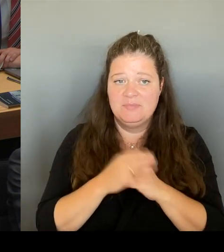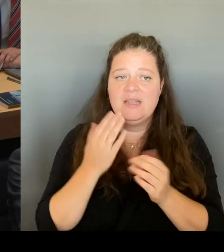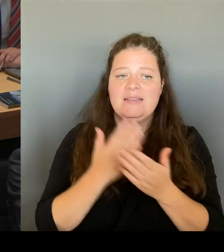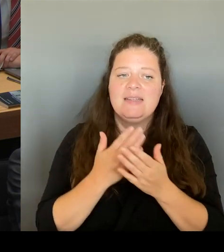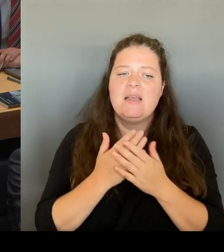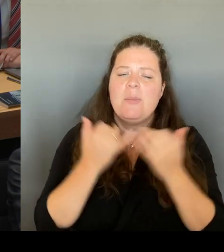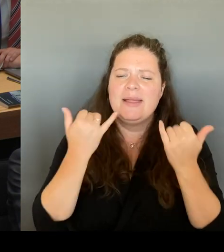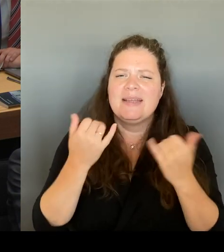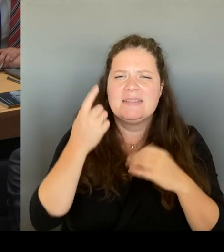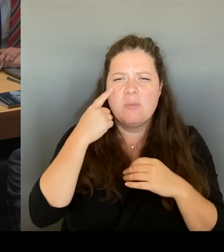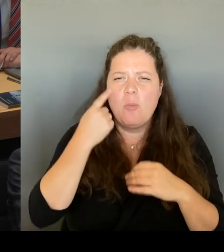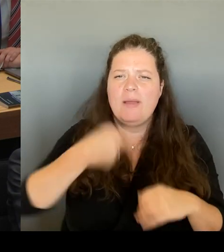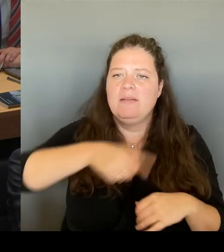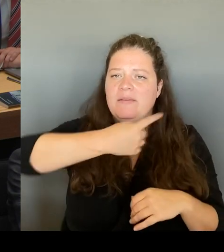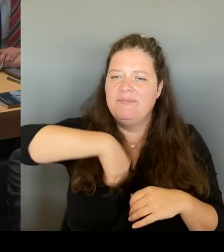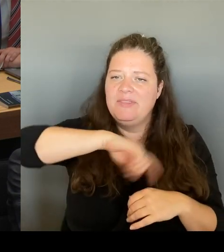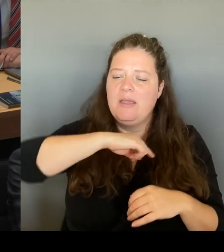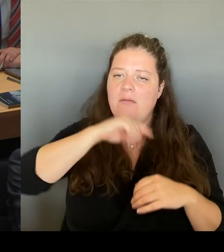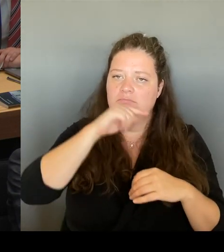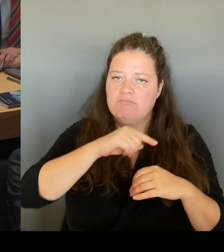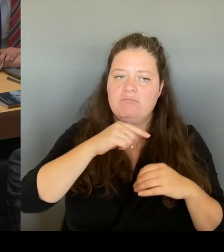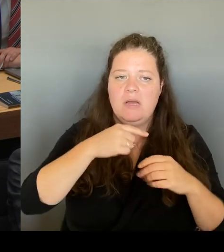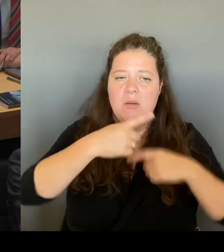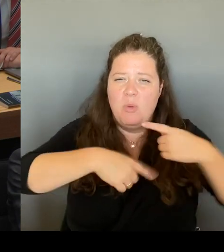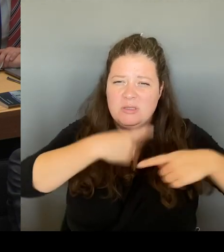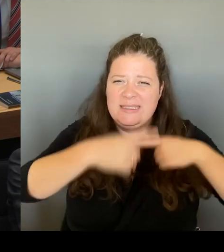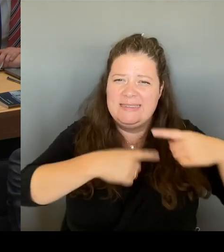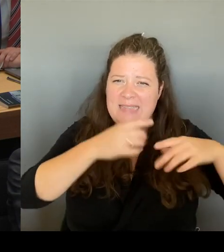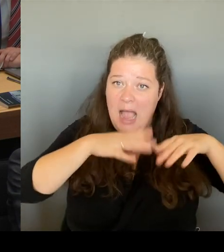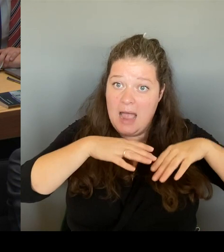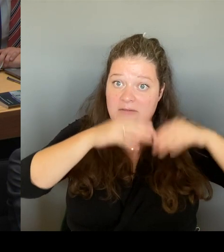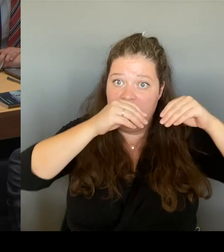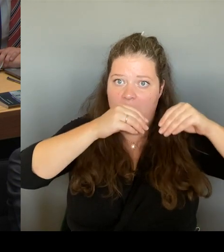auf den Tisch zu bekommen, die wir bereit sind zu bezahlen.